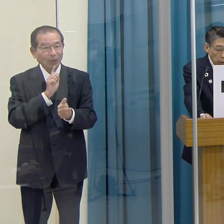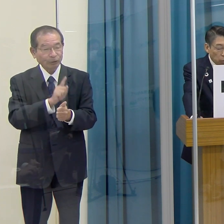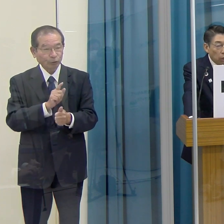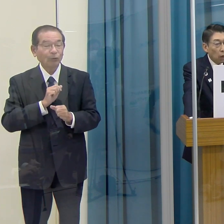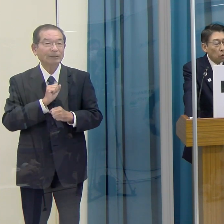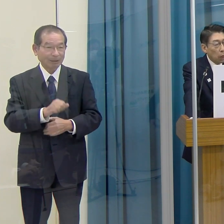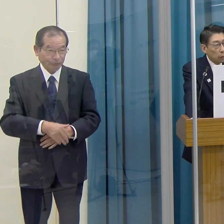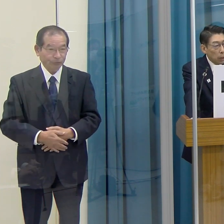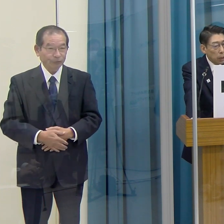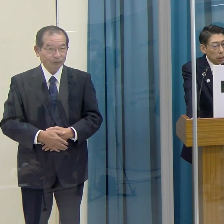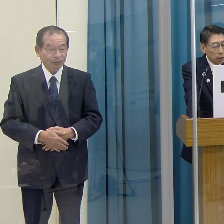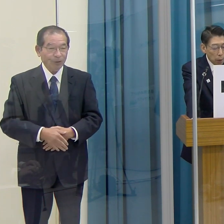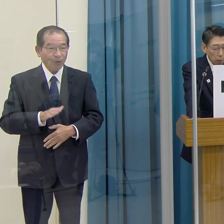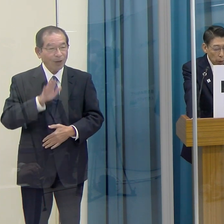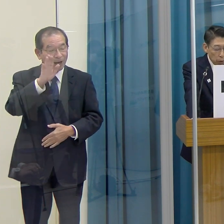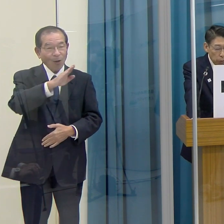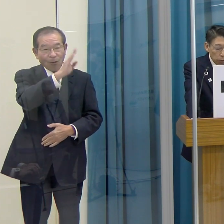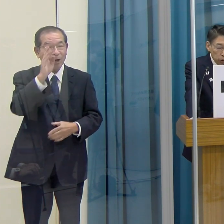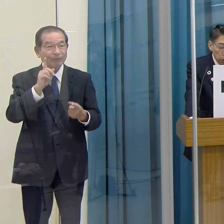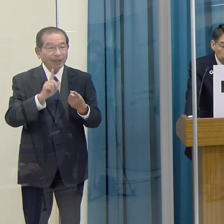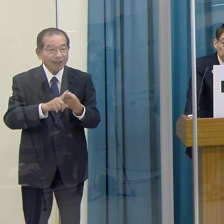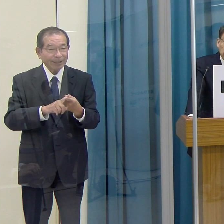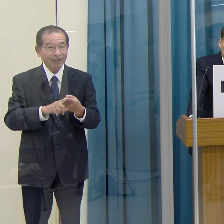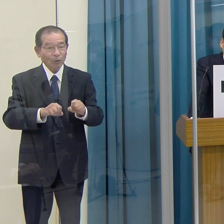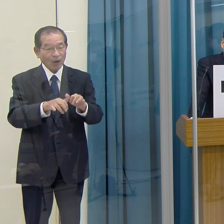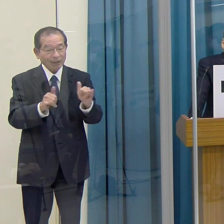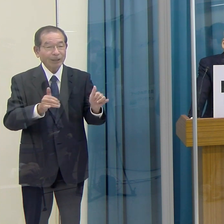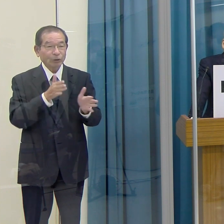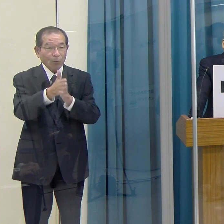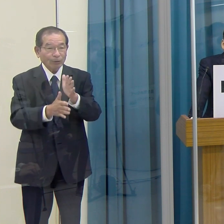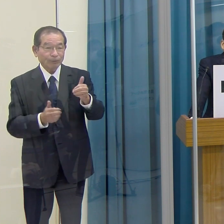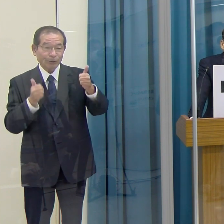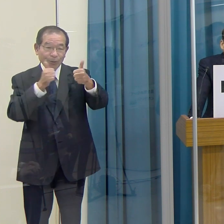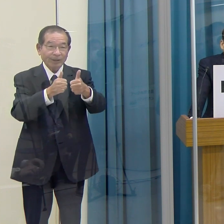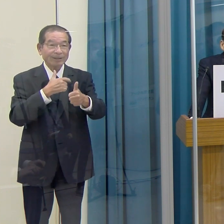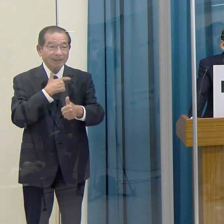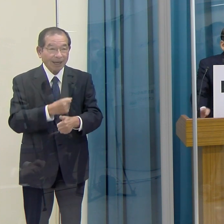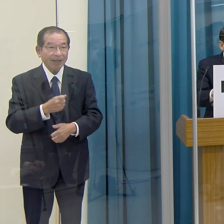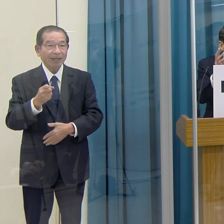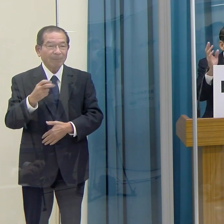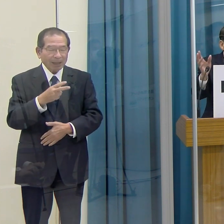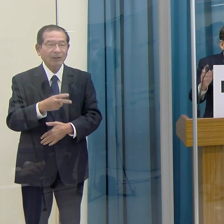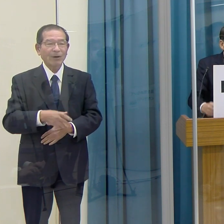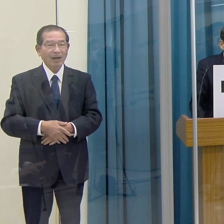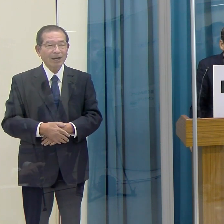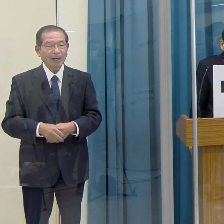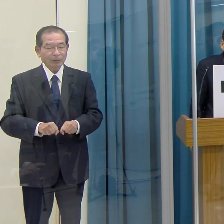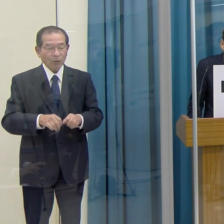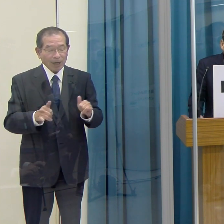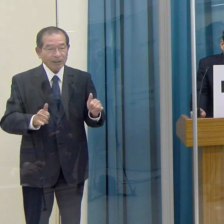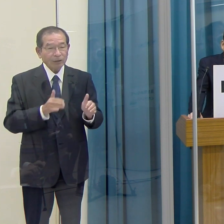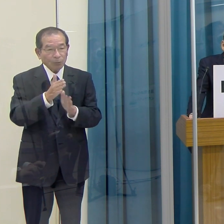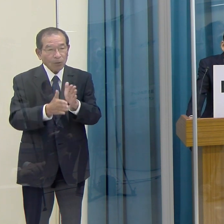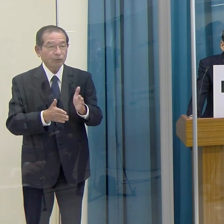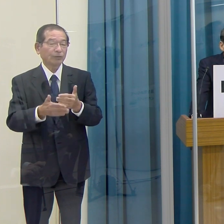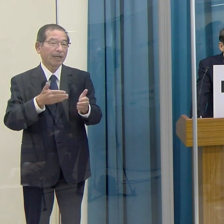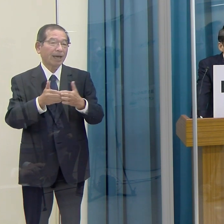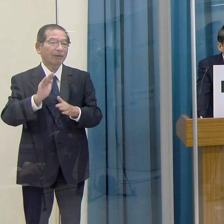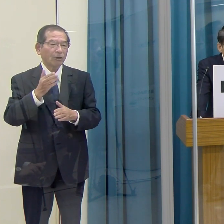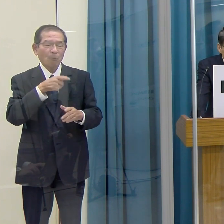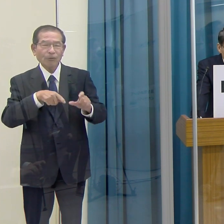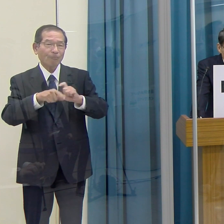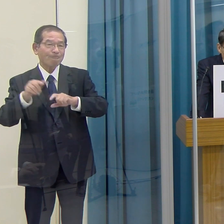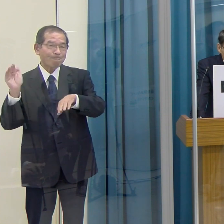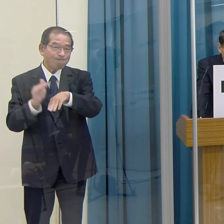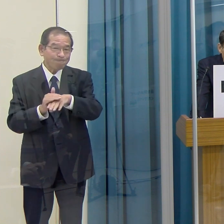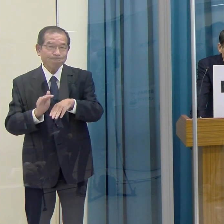これから本格的にパラスポーツに挑戦したい、あるいは既にパラスポーツをやっているが、もっと上達したい。